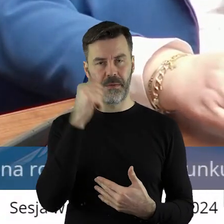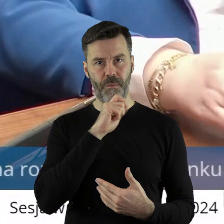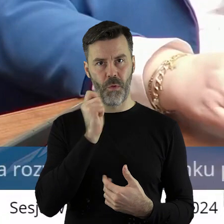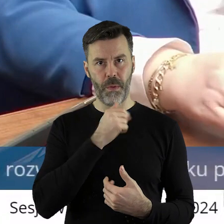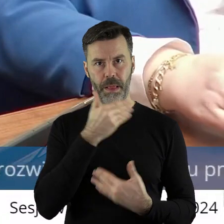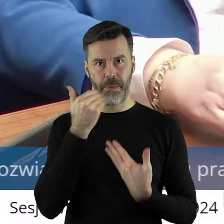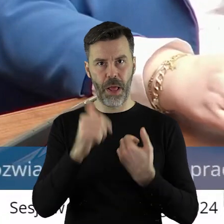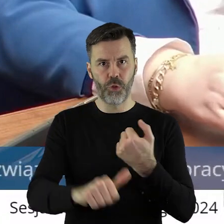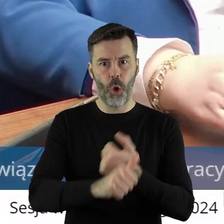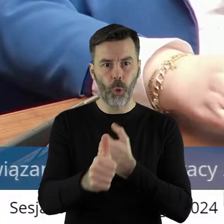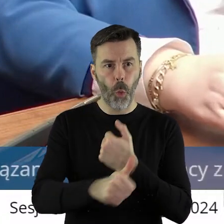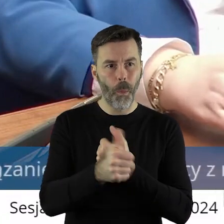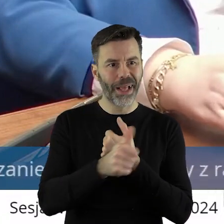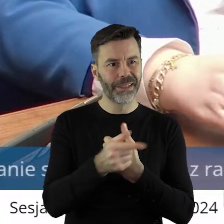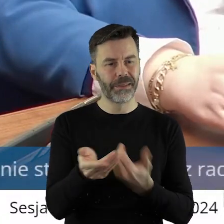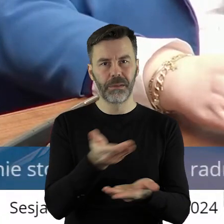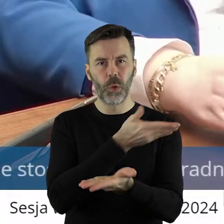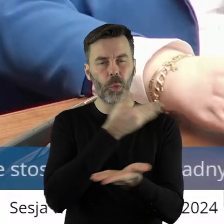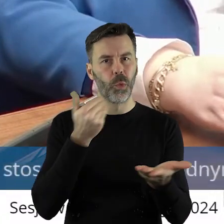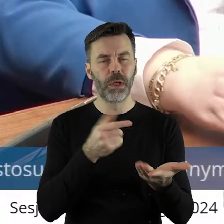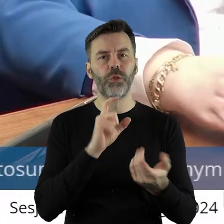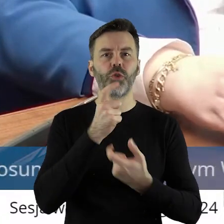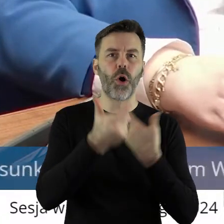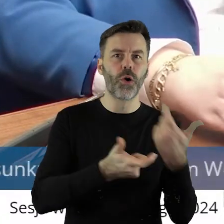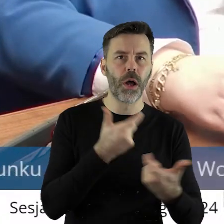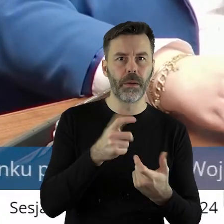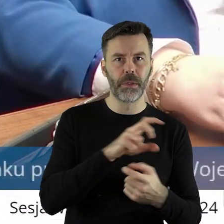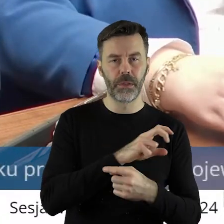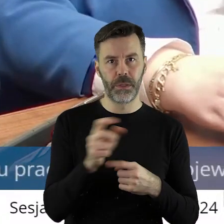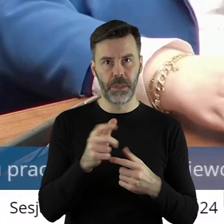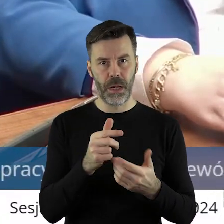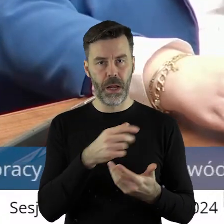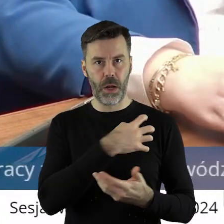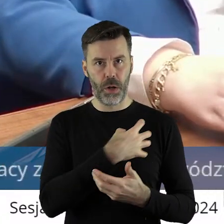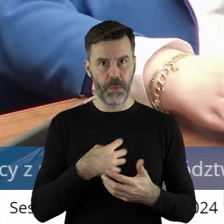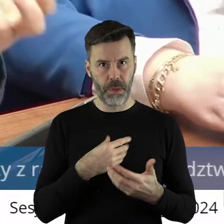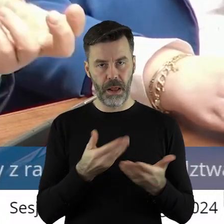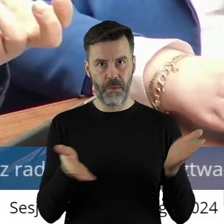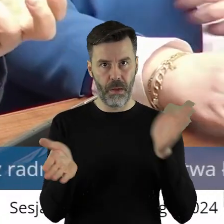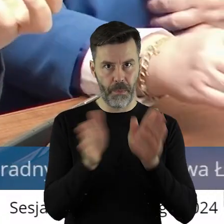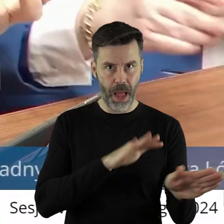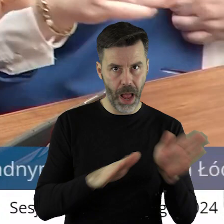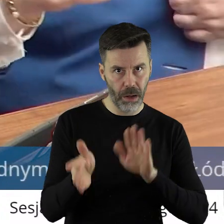dokumentu, w którym bym wiedział, co mam robić. Mam zwijać to gospodarstwo, wyprowadzać się